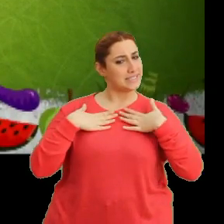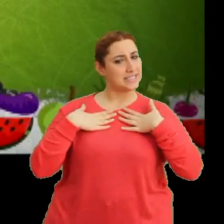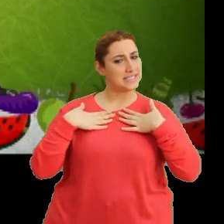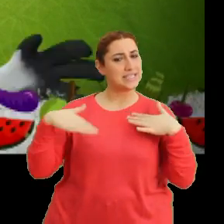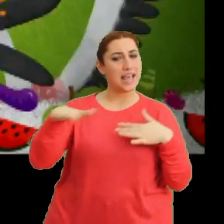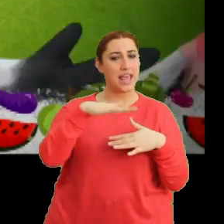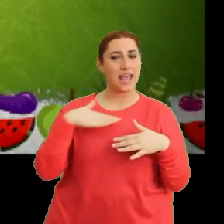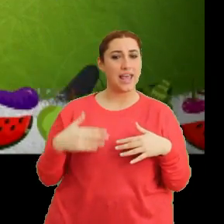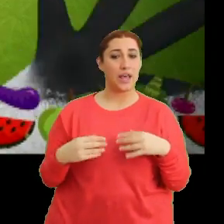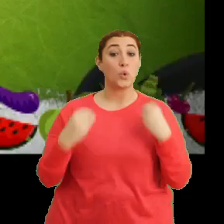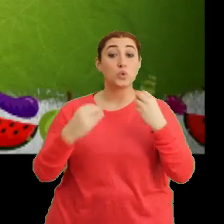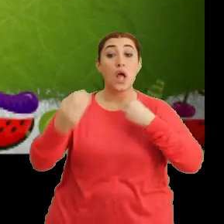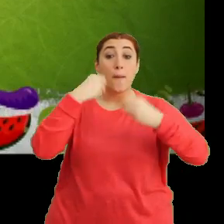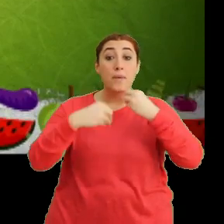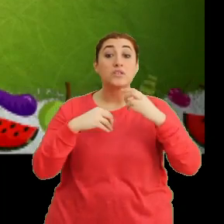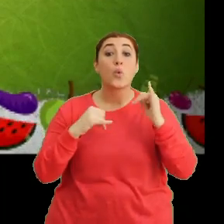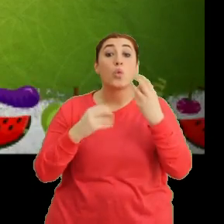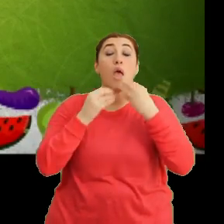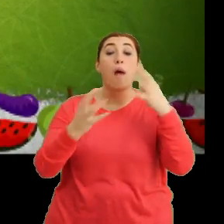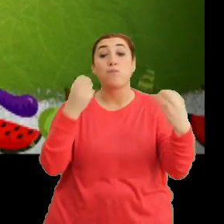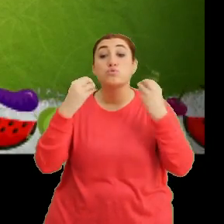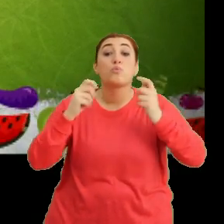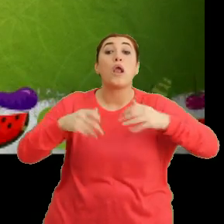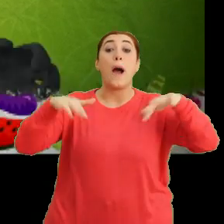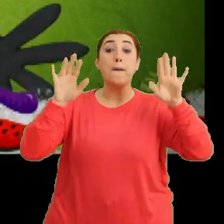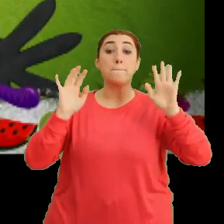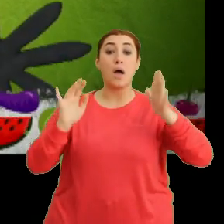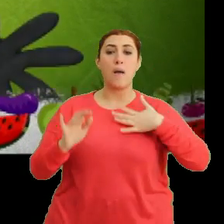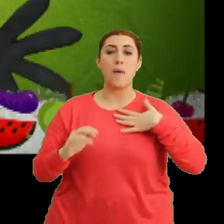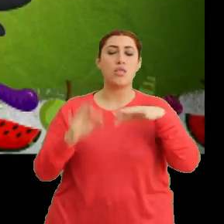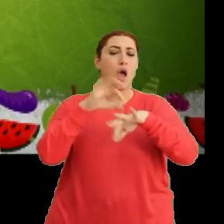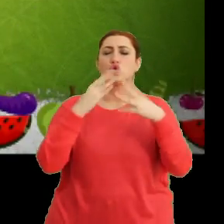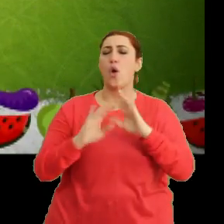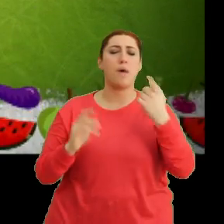"Kötü beslenme orada dur, abur cubur yeme" "Ben hastalanmam deme. Tak tak"